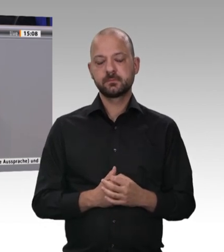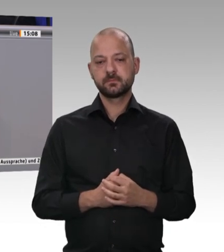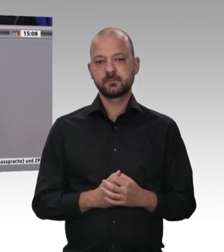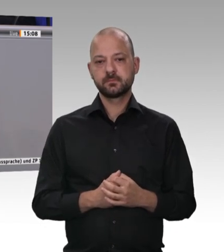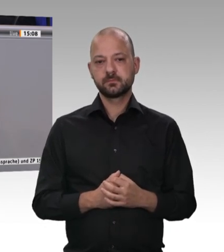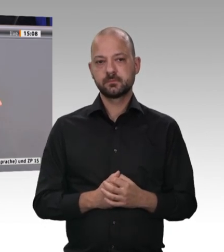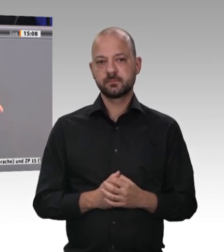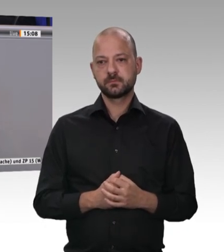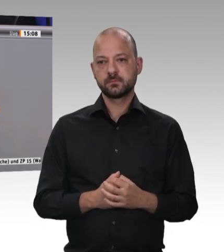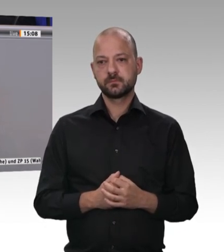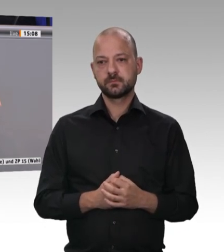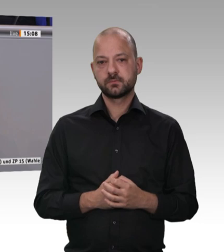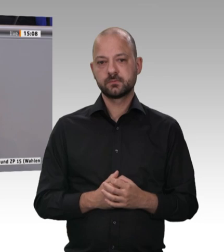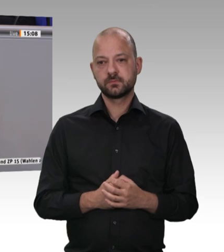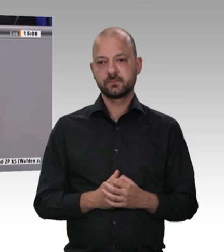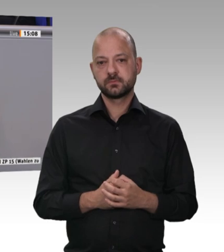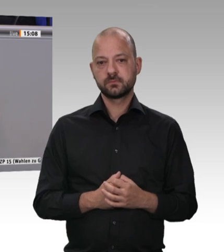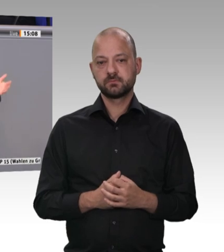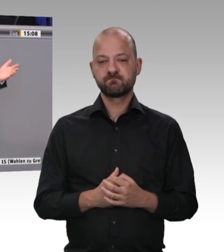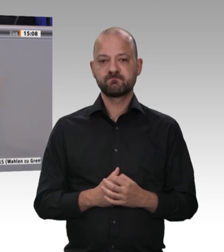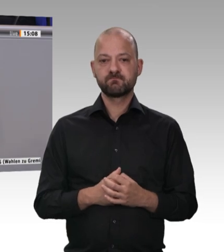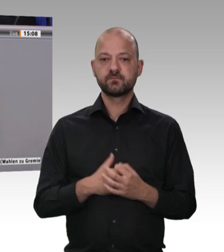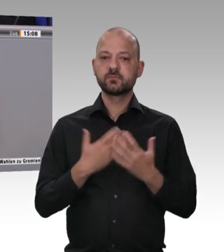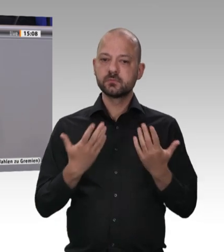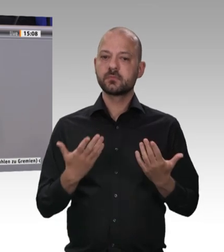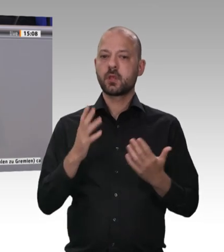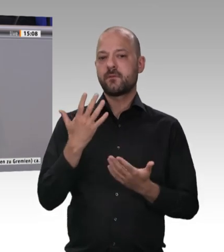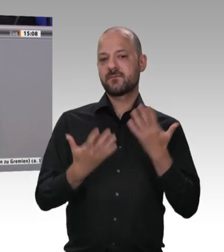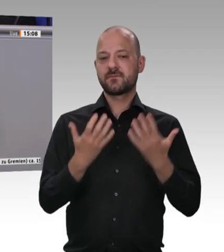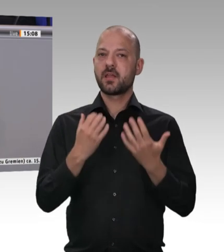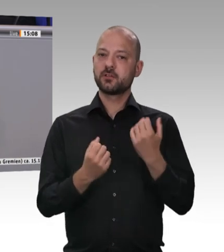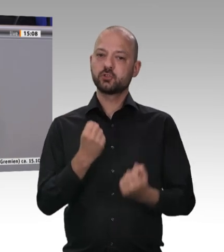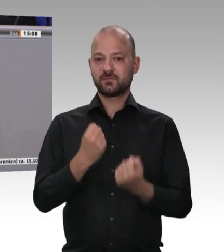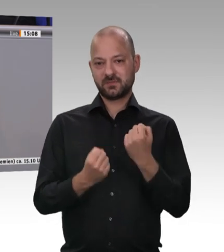mit einführe: Wieso soll das nicht die Lösung sein?